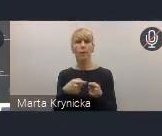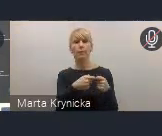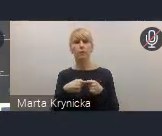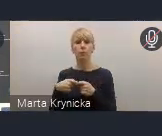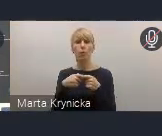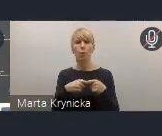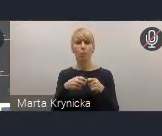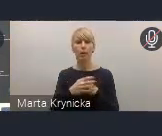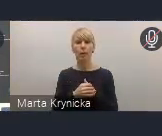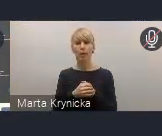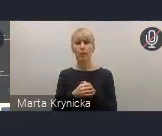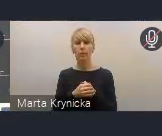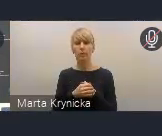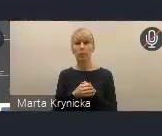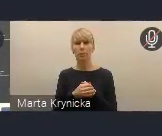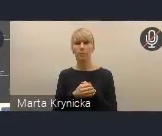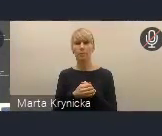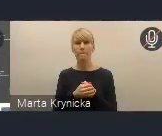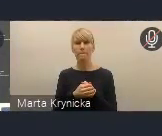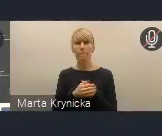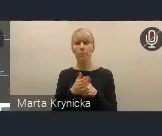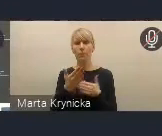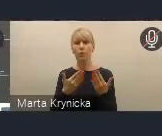przynoszącej najlepsze efekty.